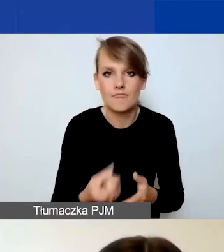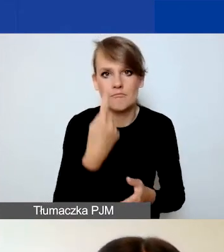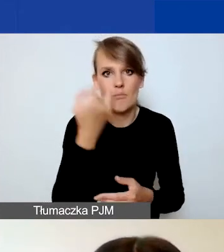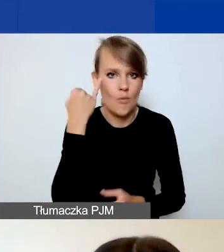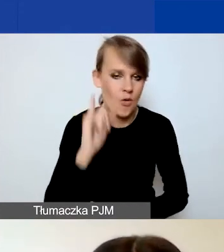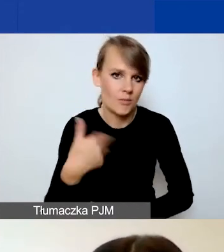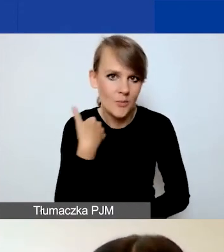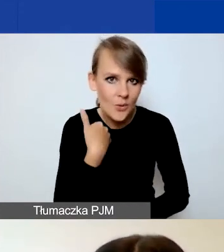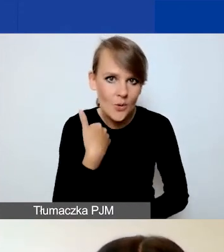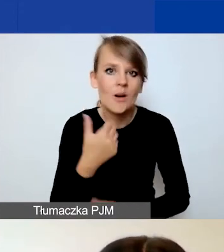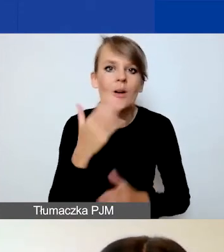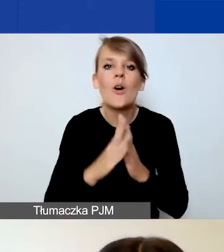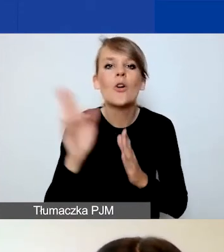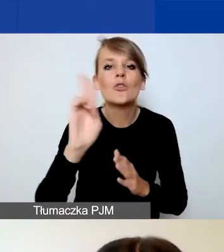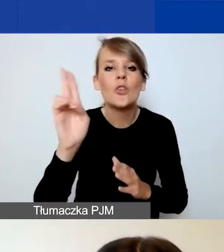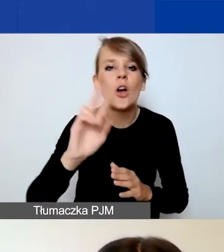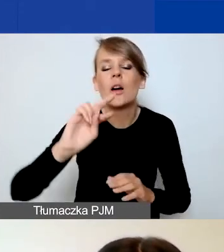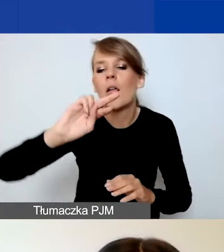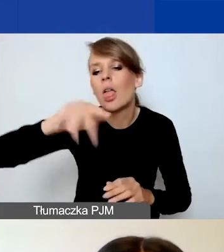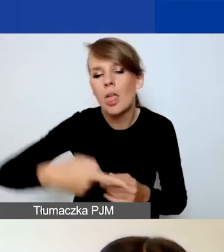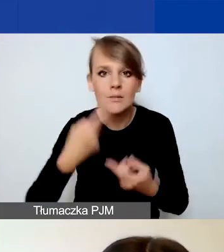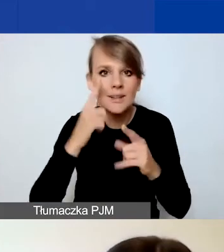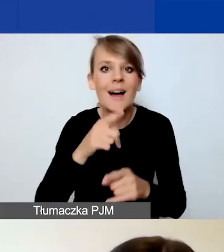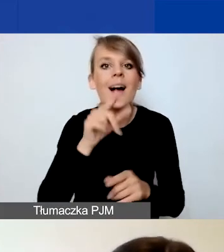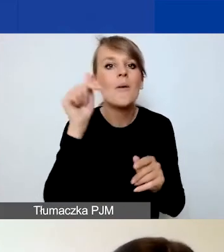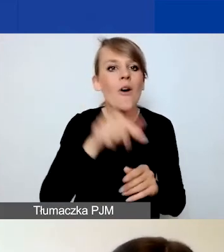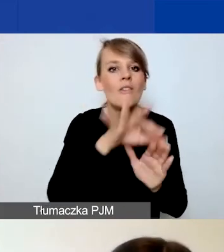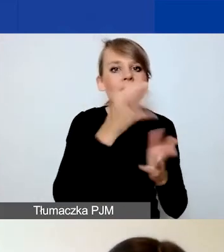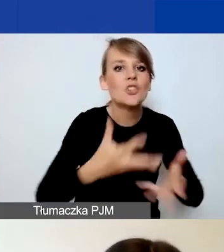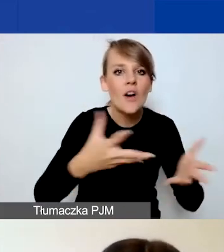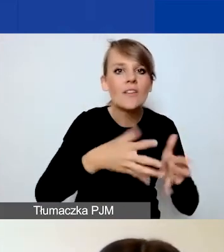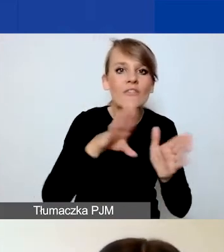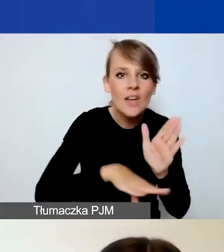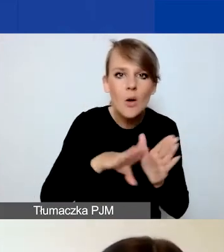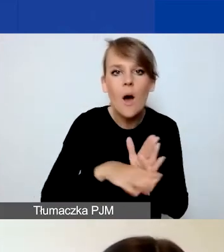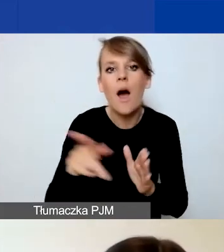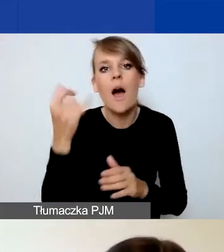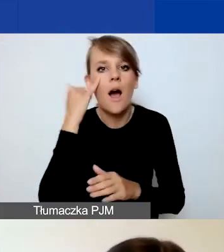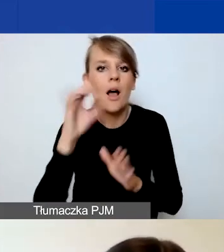Więc po prostu komuś przeskoczyło i zamiast wybrać stowarzyszenie zwykłe wybrał stowarzyszenie rejestrowe.